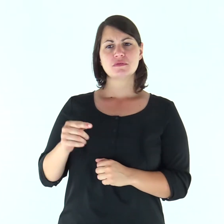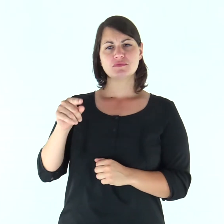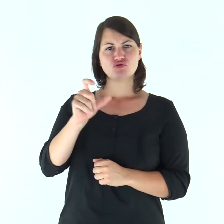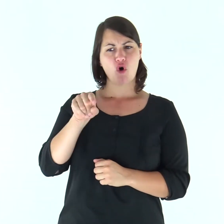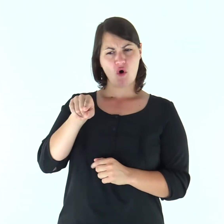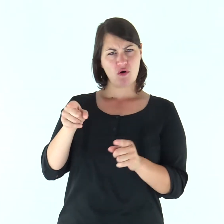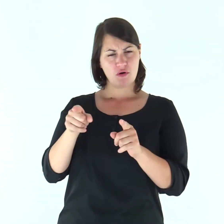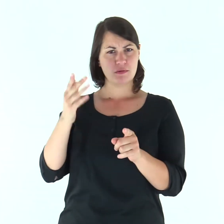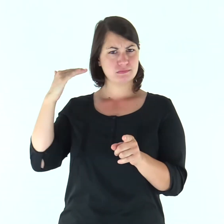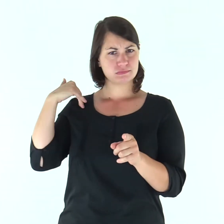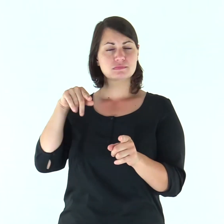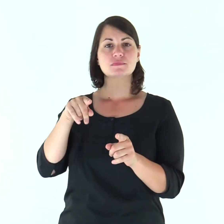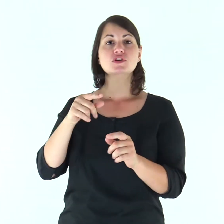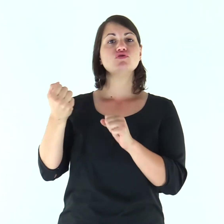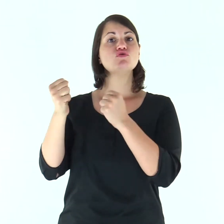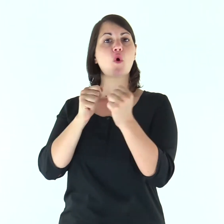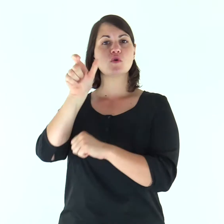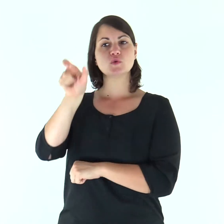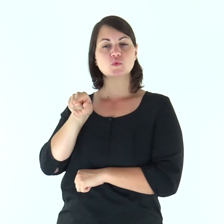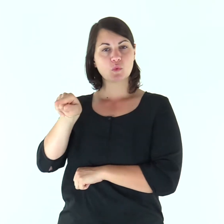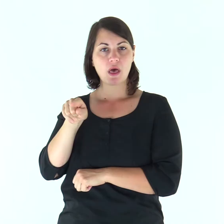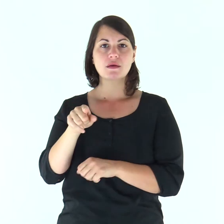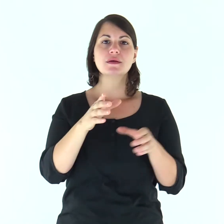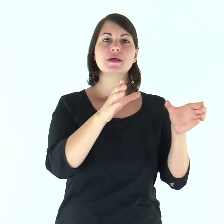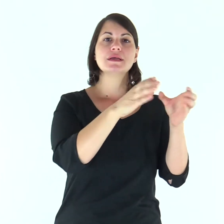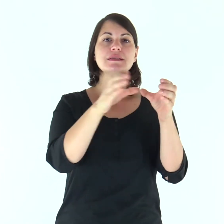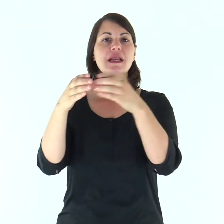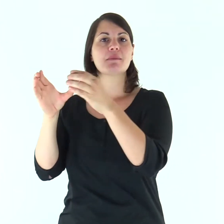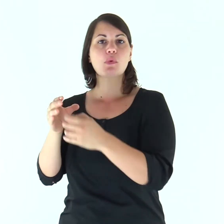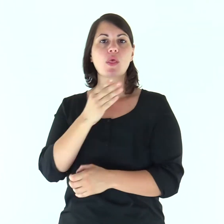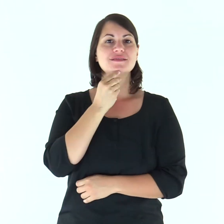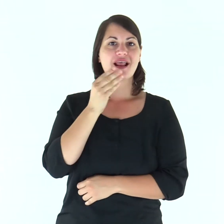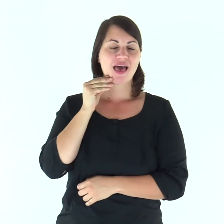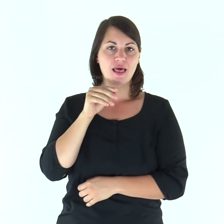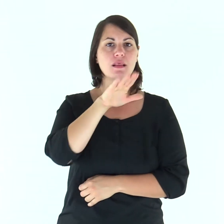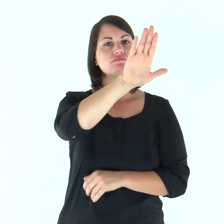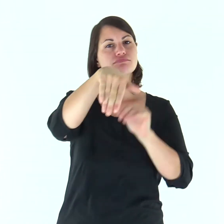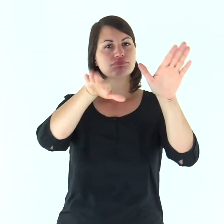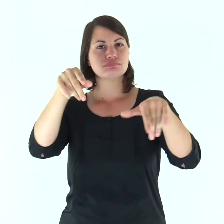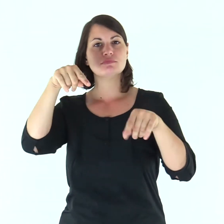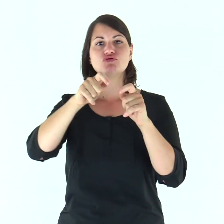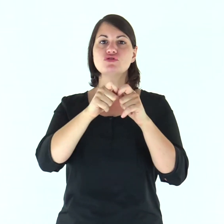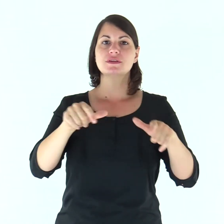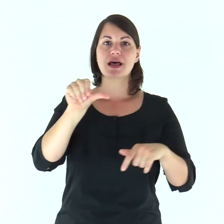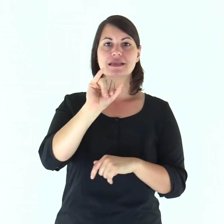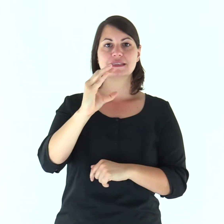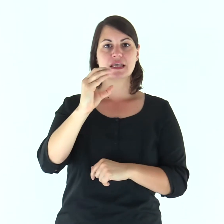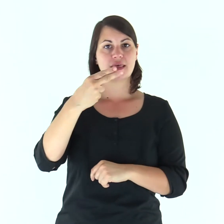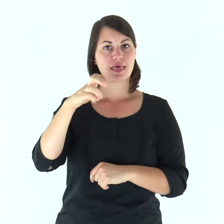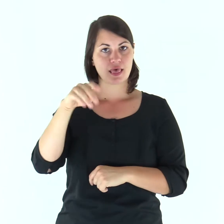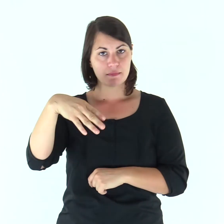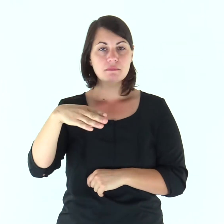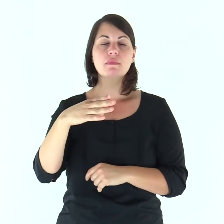In quei giorni, Giosuè radunò tutte le tribù d’Israele a Sichem